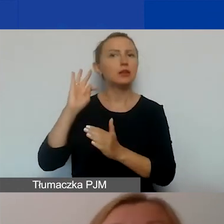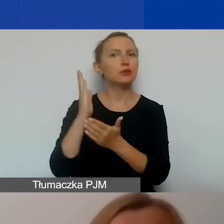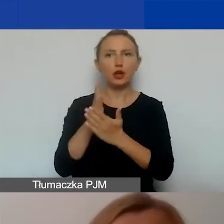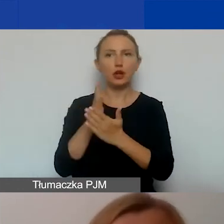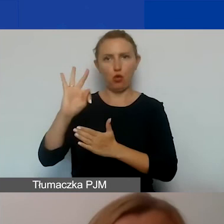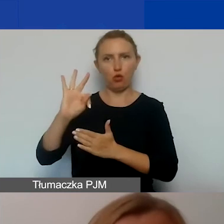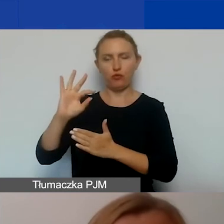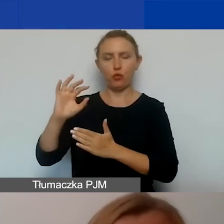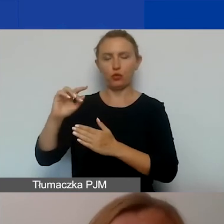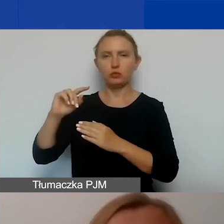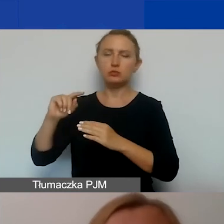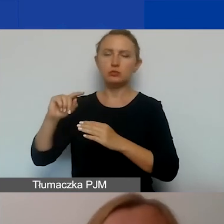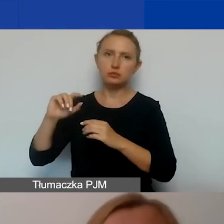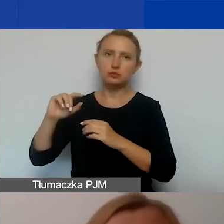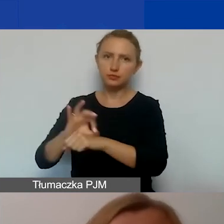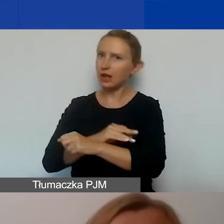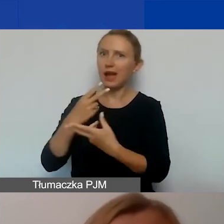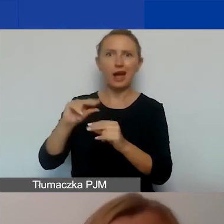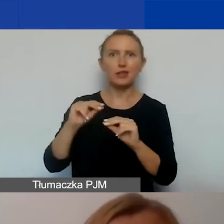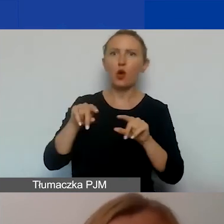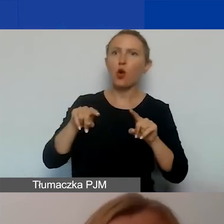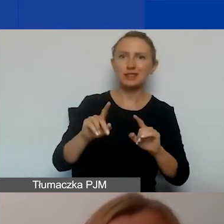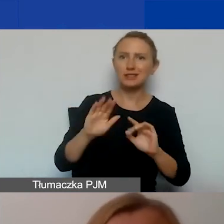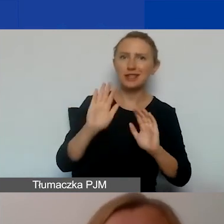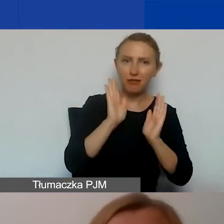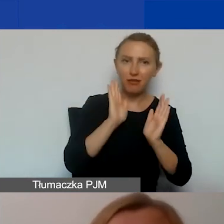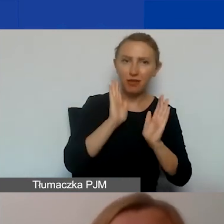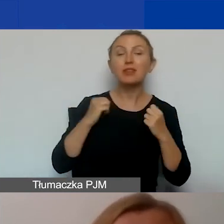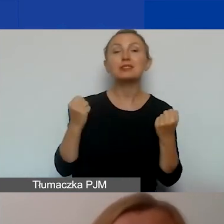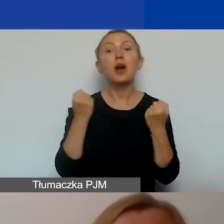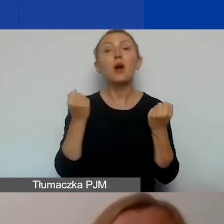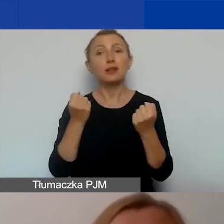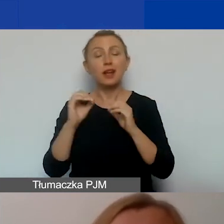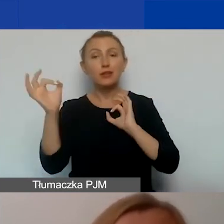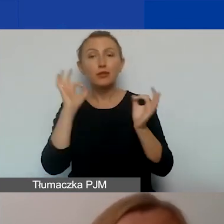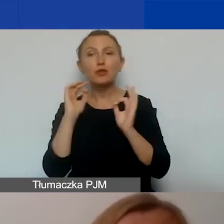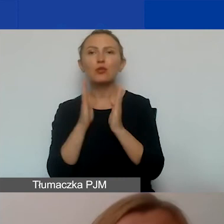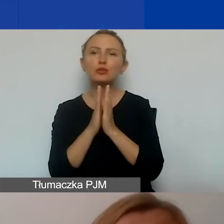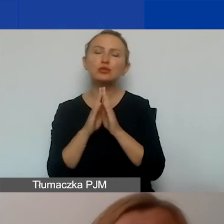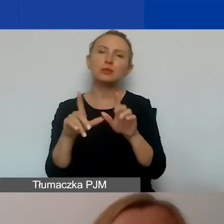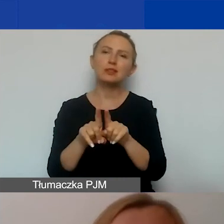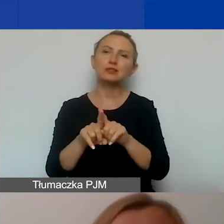a nie organizacji. W planie działań komunikacyjnych prosimy też o przedstawienie danych kontaktowych,